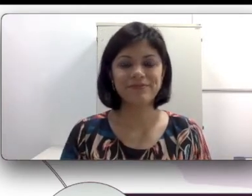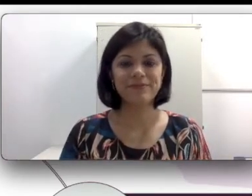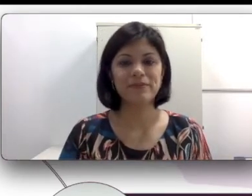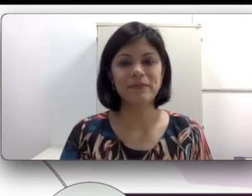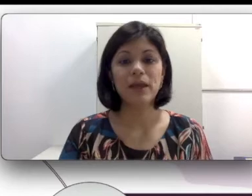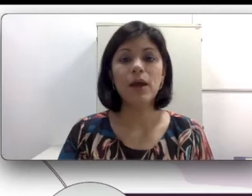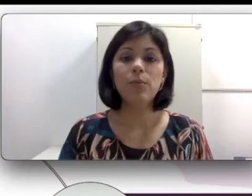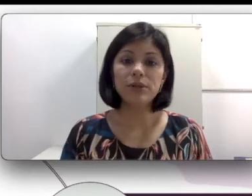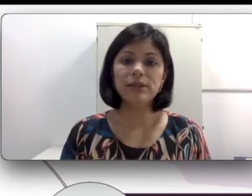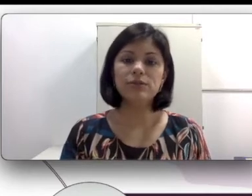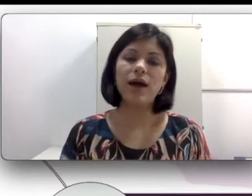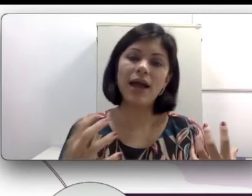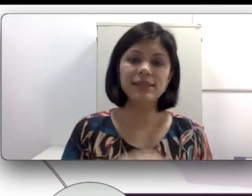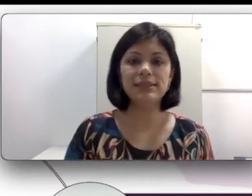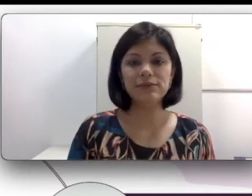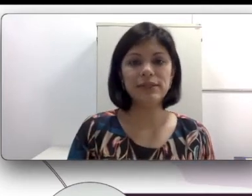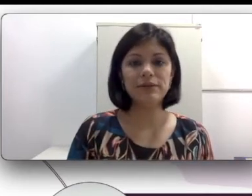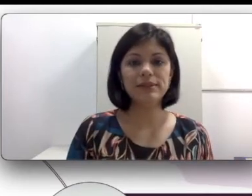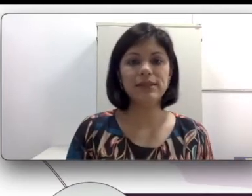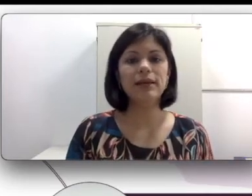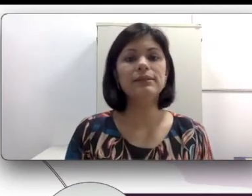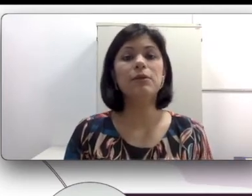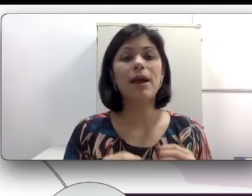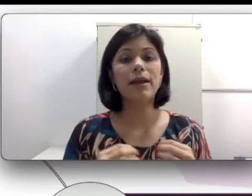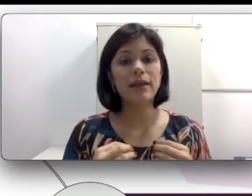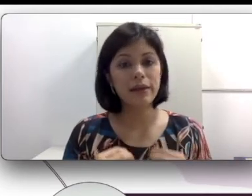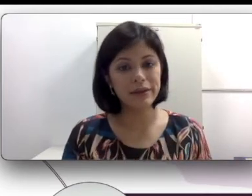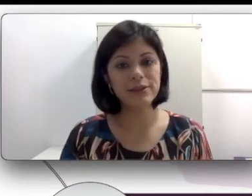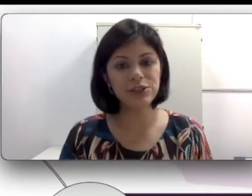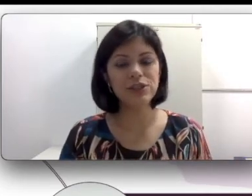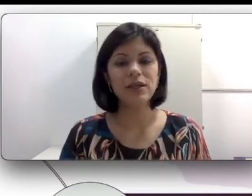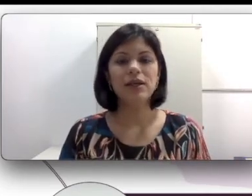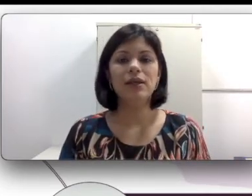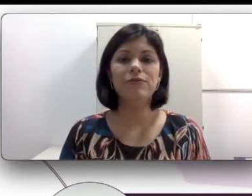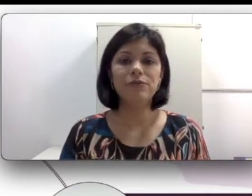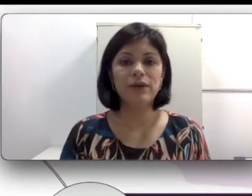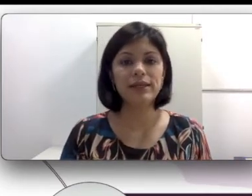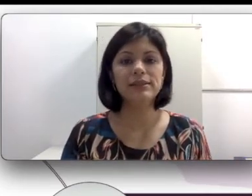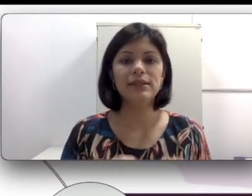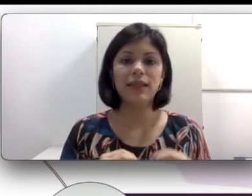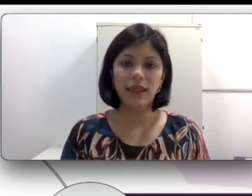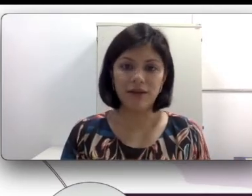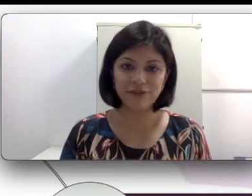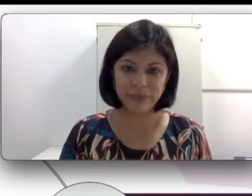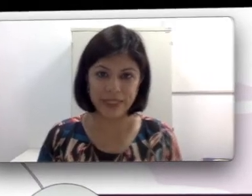Portanto a aquisição da língua de sinais tem uma grande influência da família. Aqui